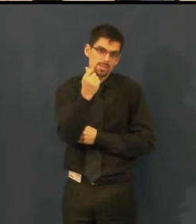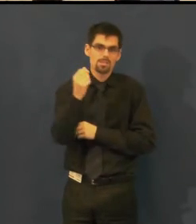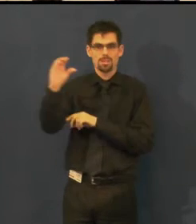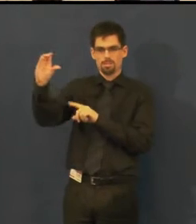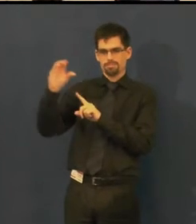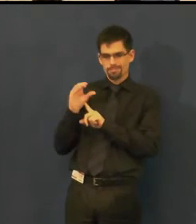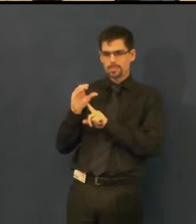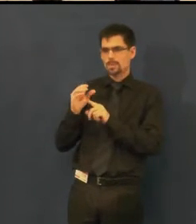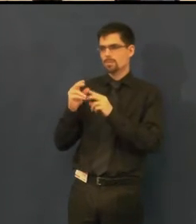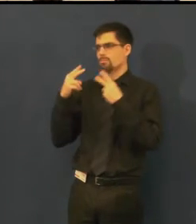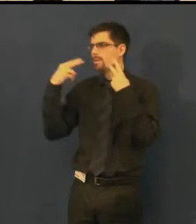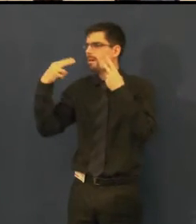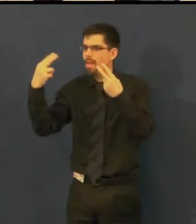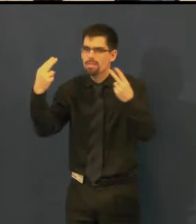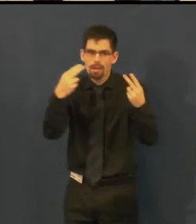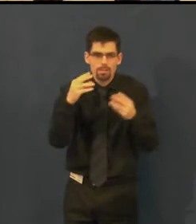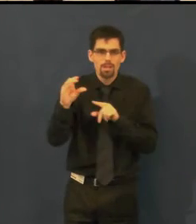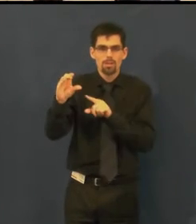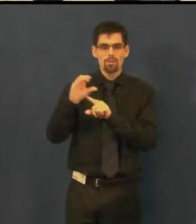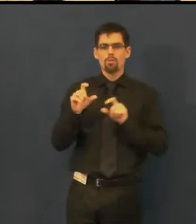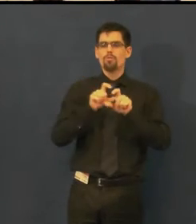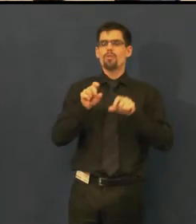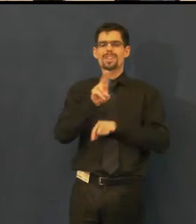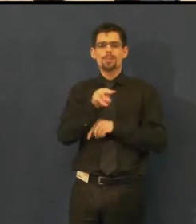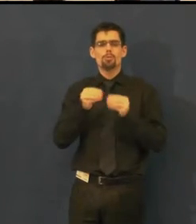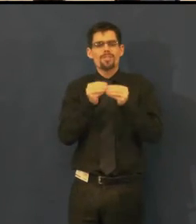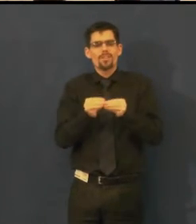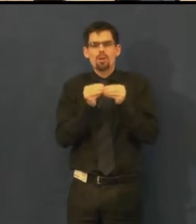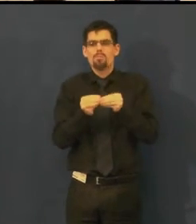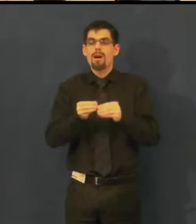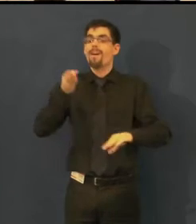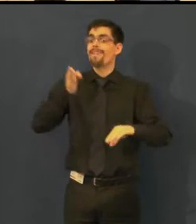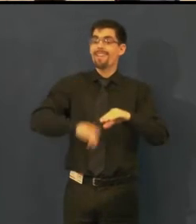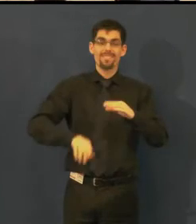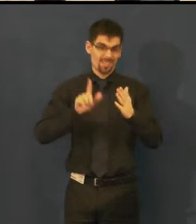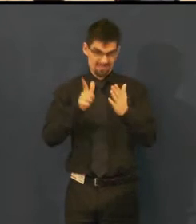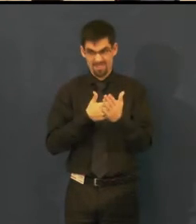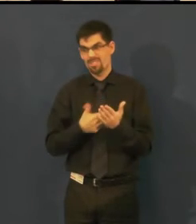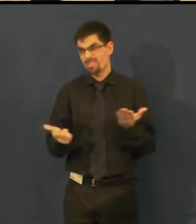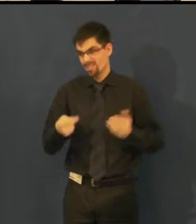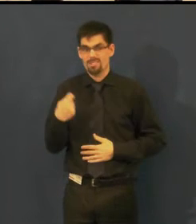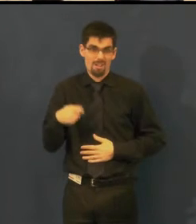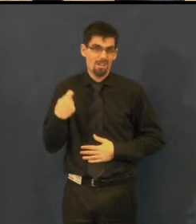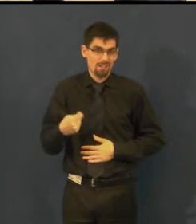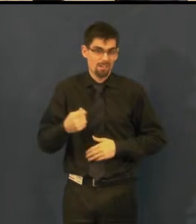výroba titulků sama o sobě není úplně levná záležitost